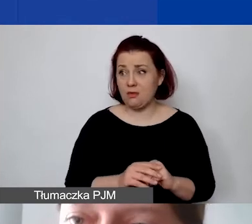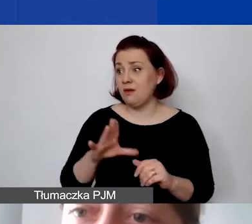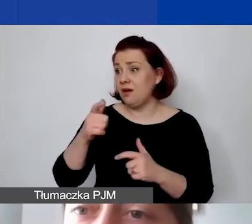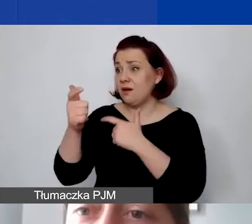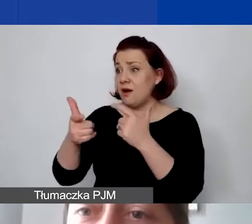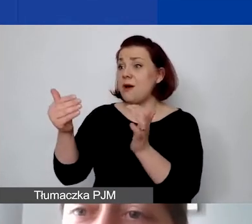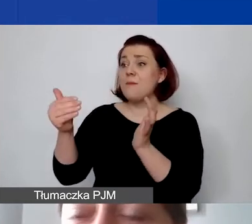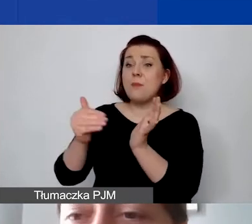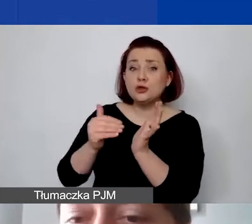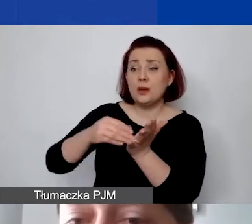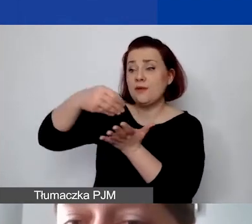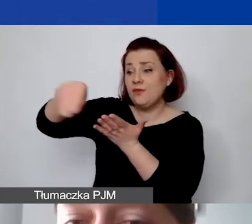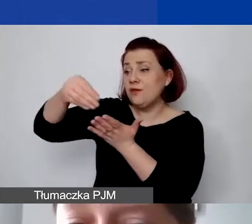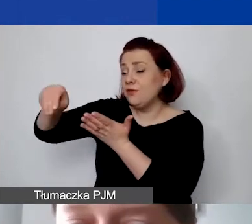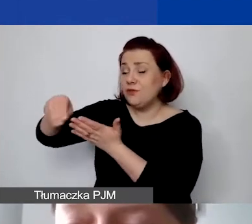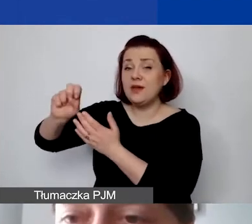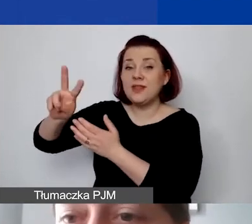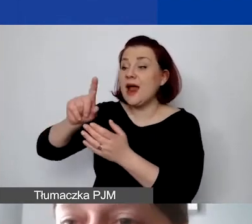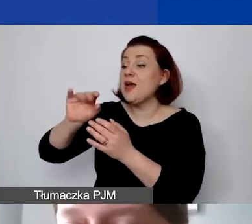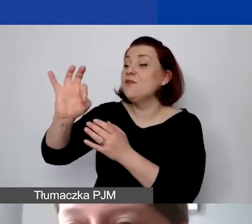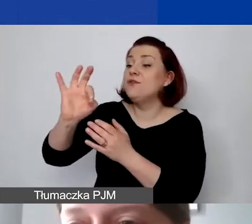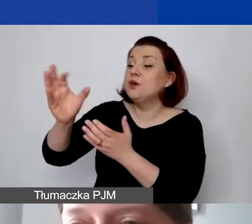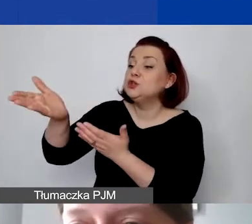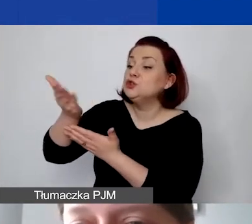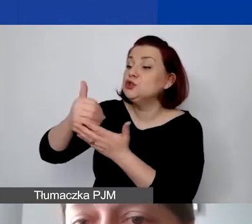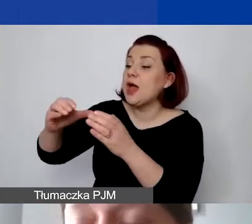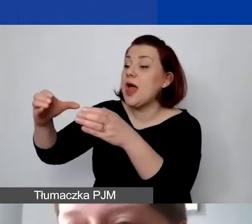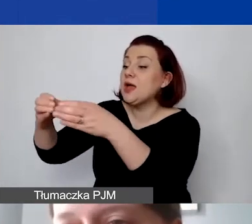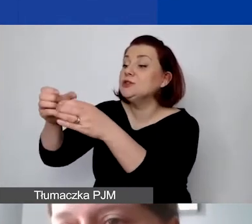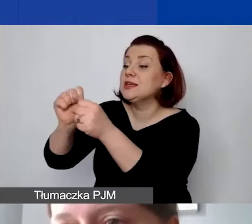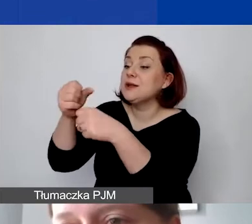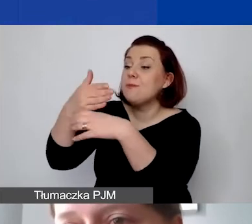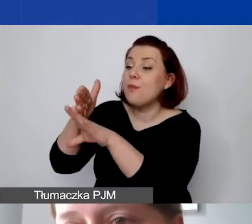my musimy wiedzieć, jaka część z tych kosztów jest dzielona i przypisana do tego projektu.